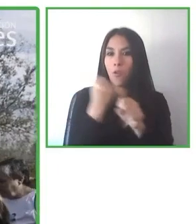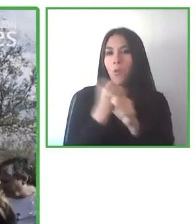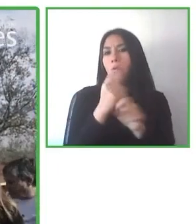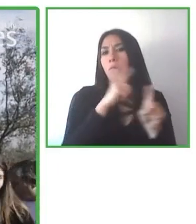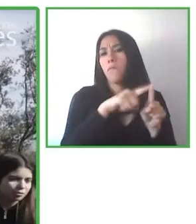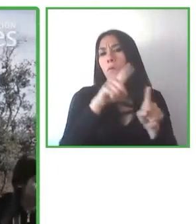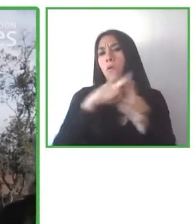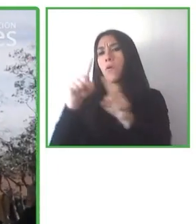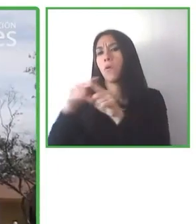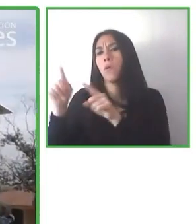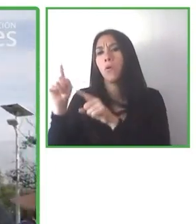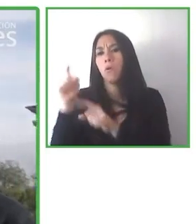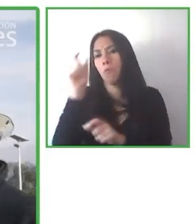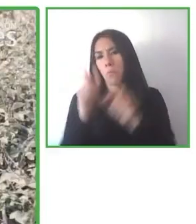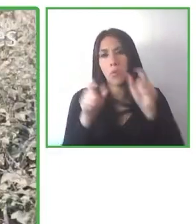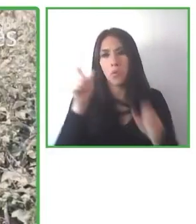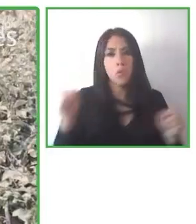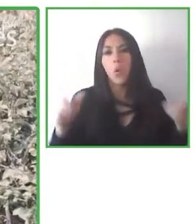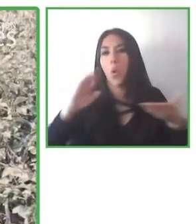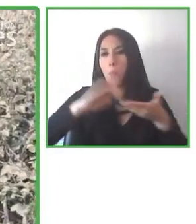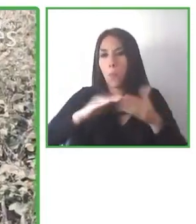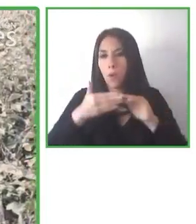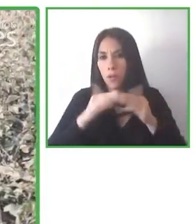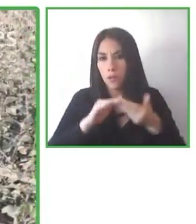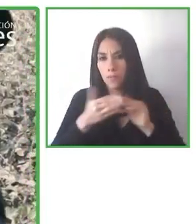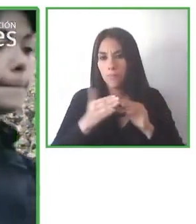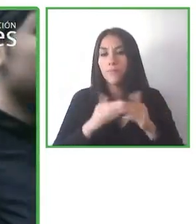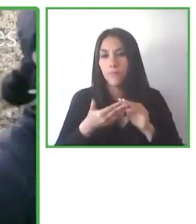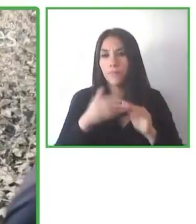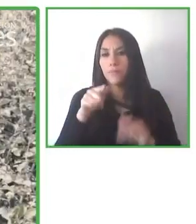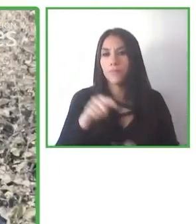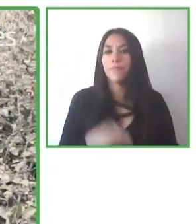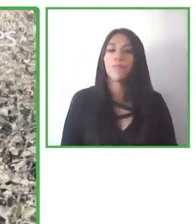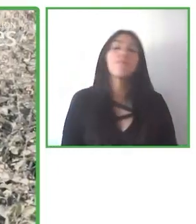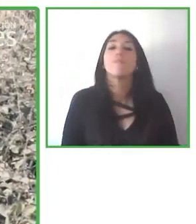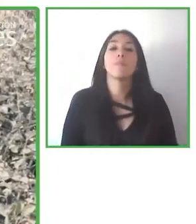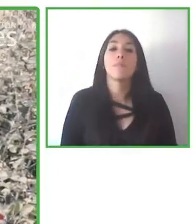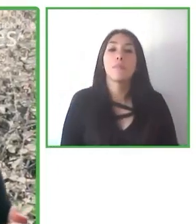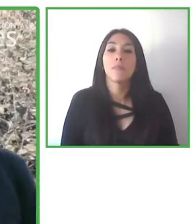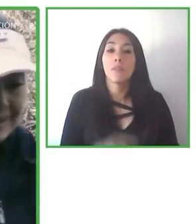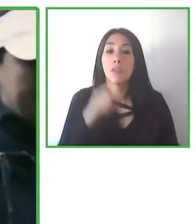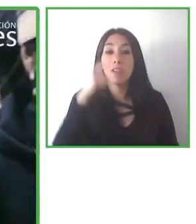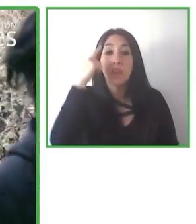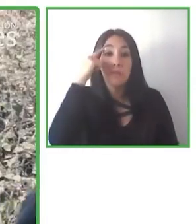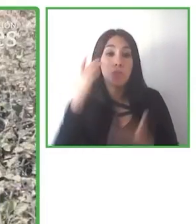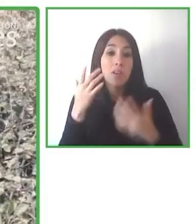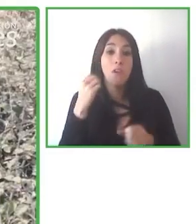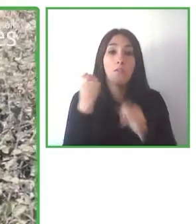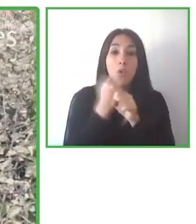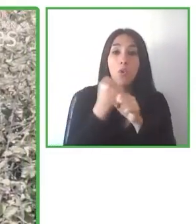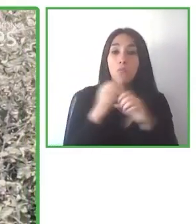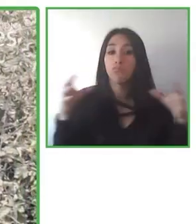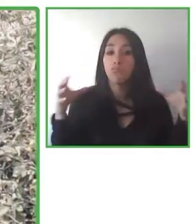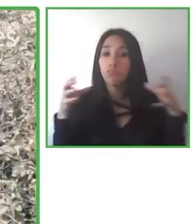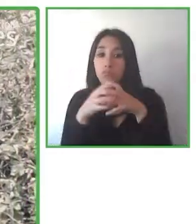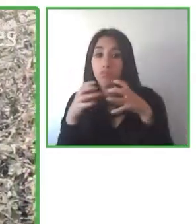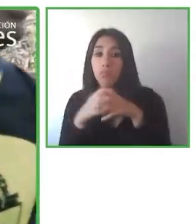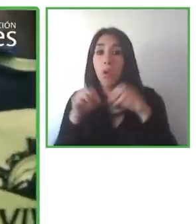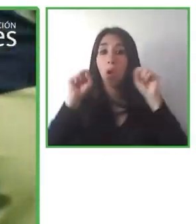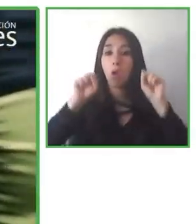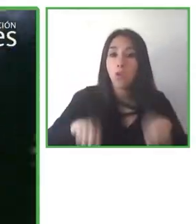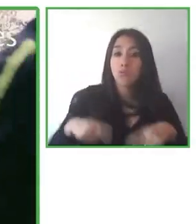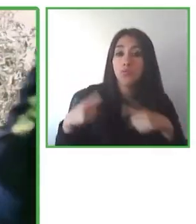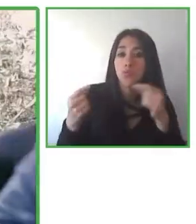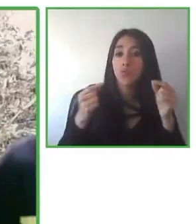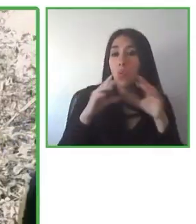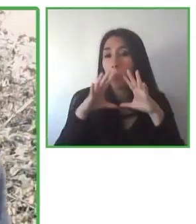Pero lo más importante es que damos, hemos dado 24.000 horas de felicidad a nuestros